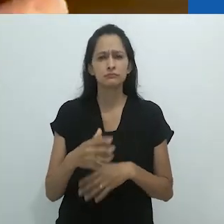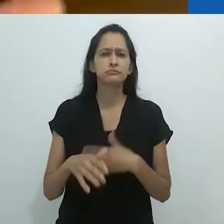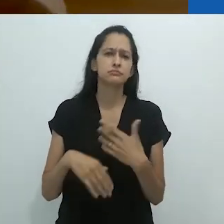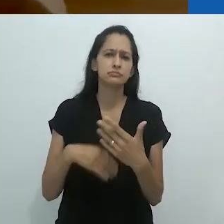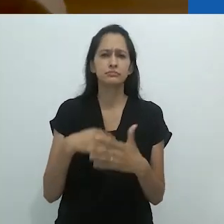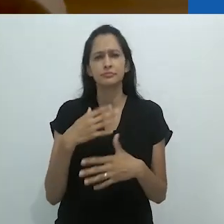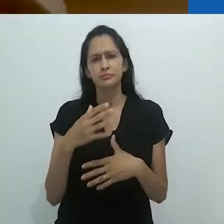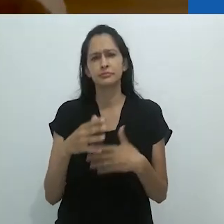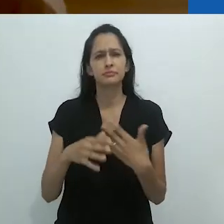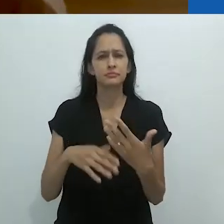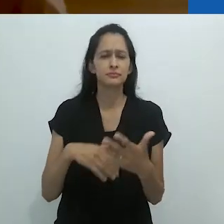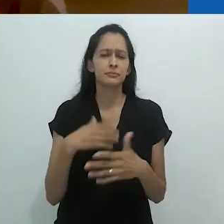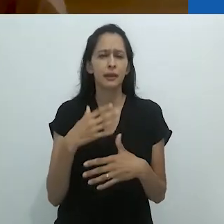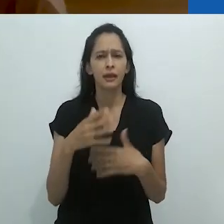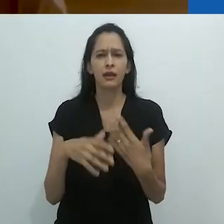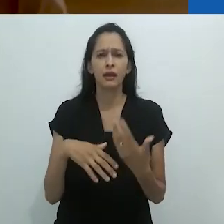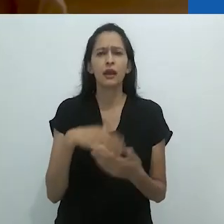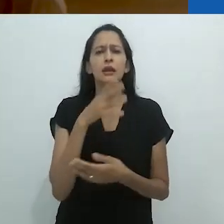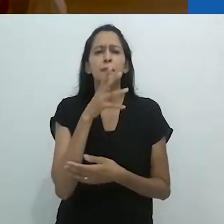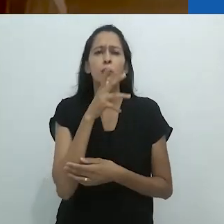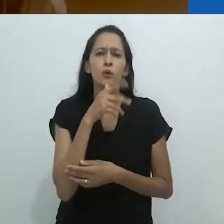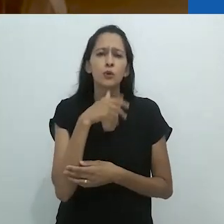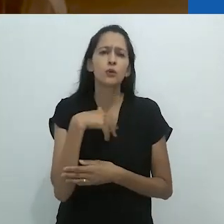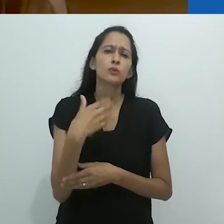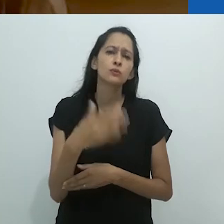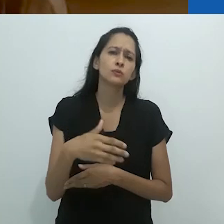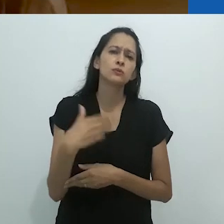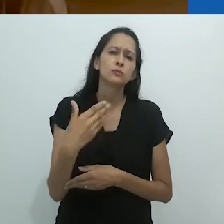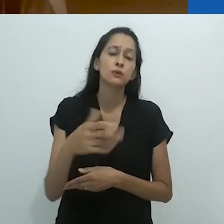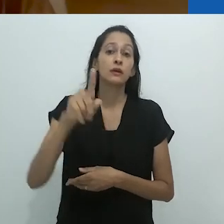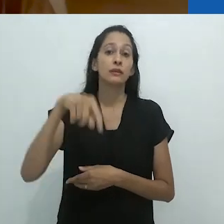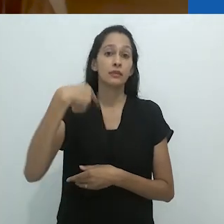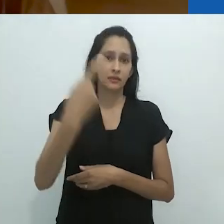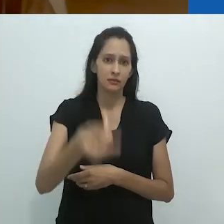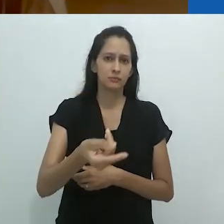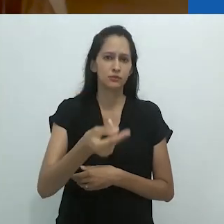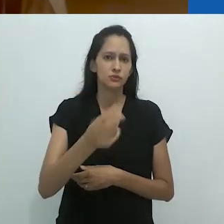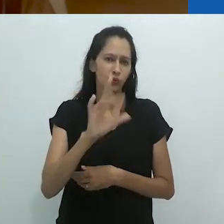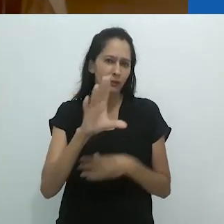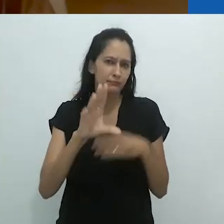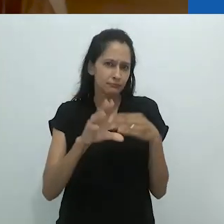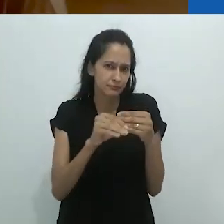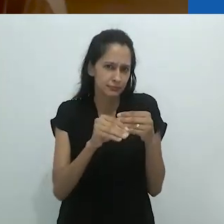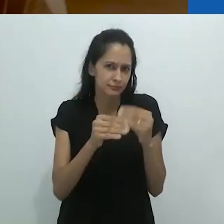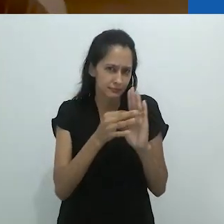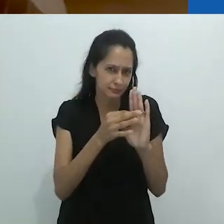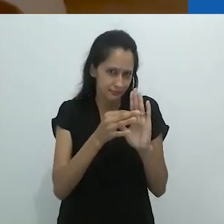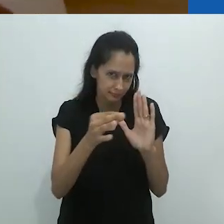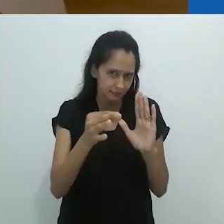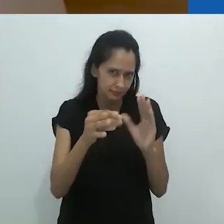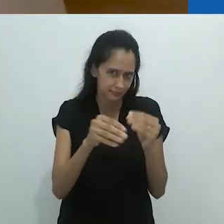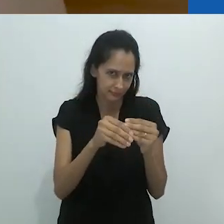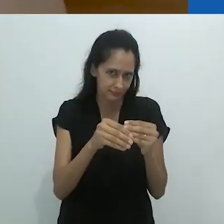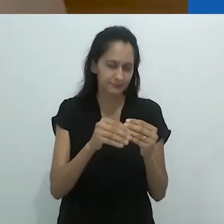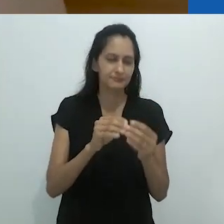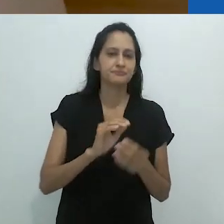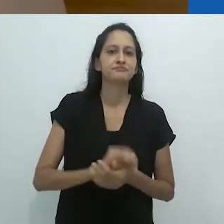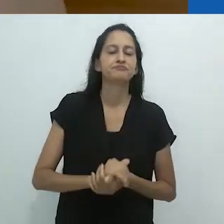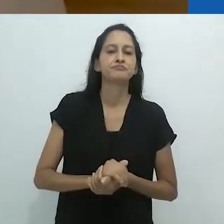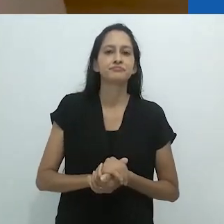Anos se passaram. Vou só fazer uma nota aqui.